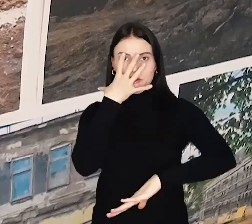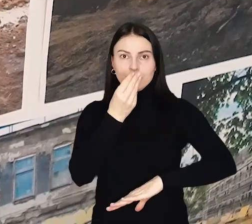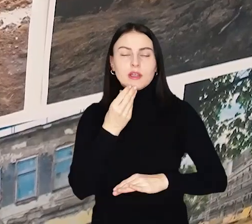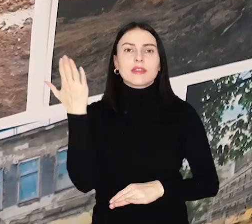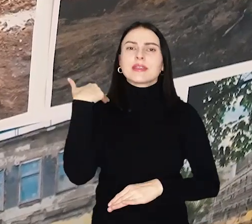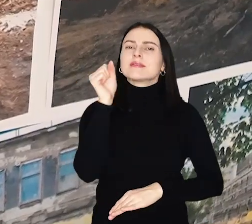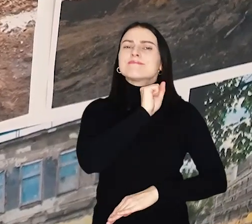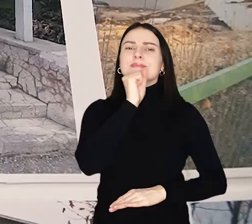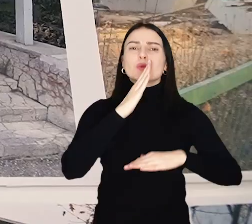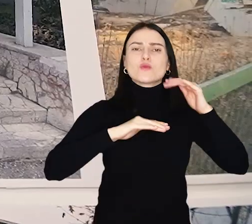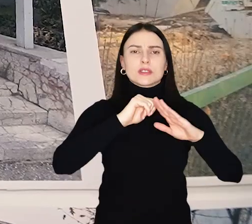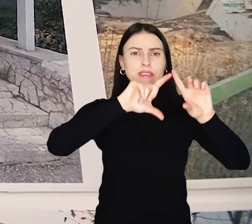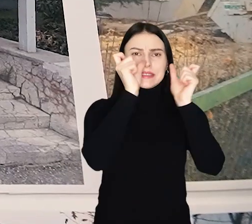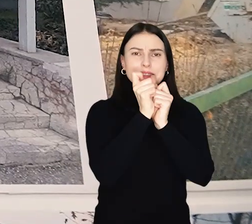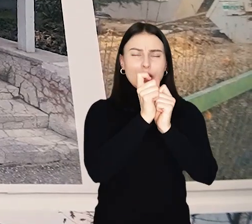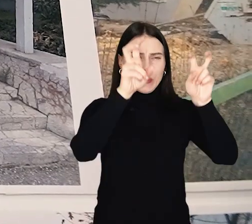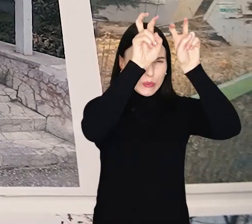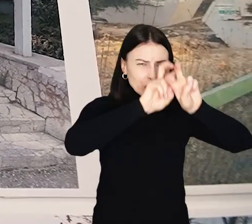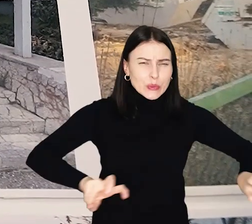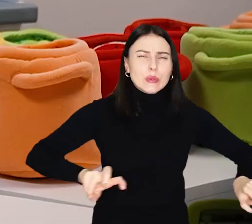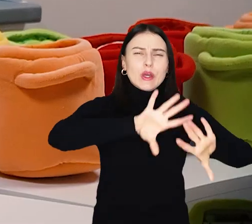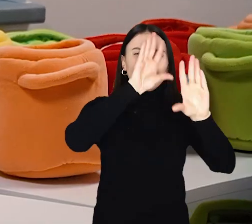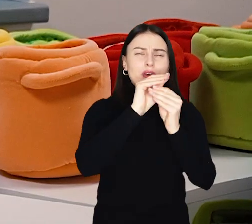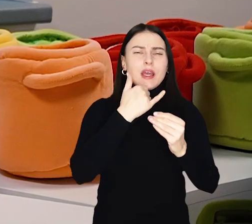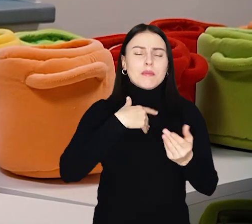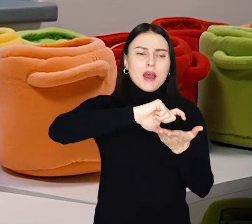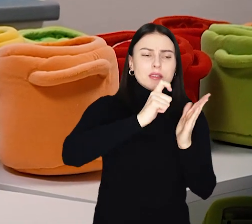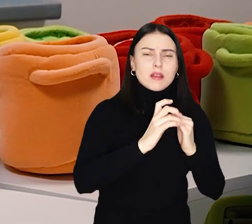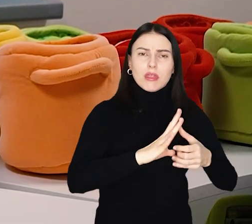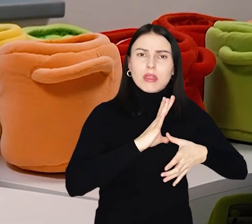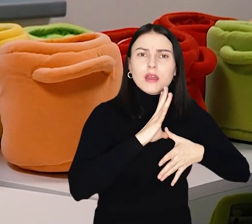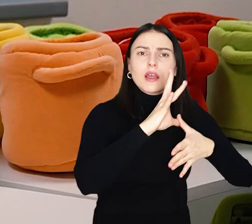Dawny budynek został rozebrany praktycznie do zera. Wyremontowano sale, klatkę schodową.